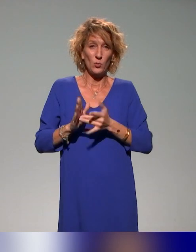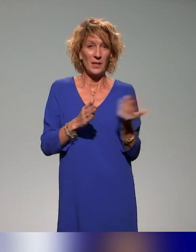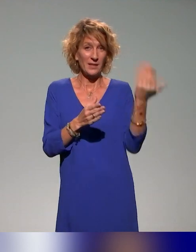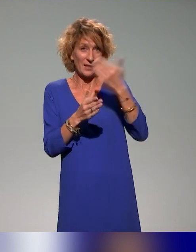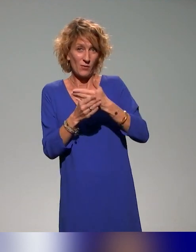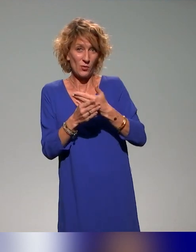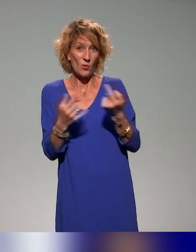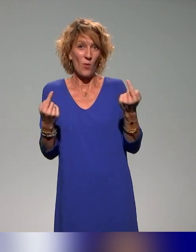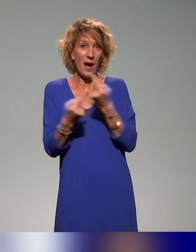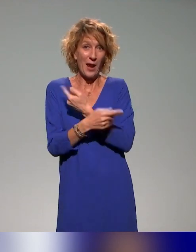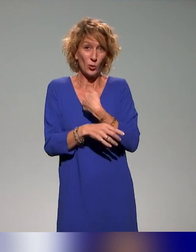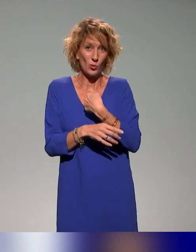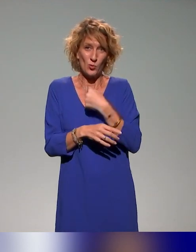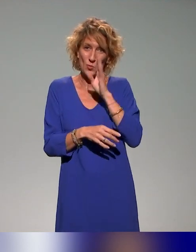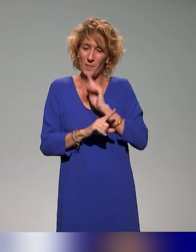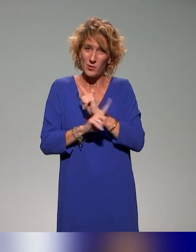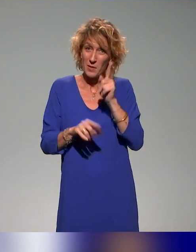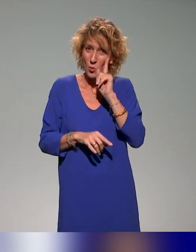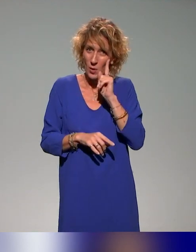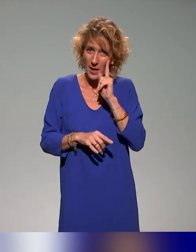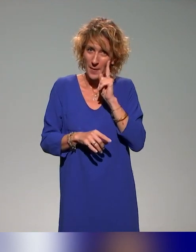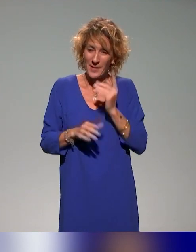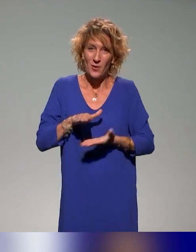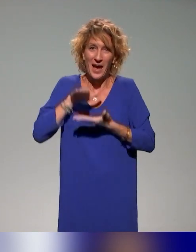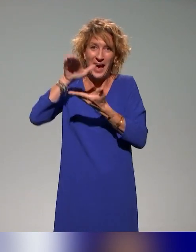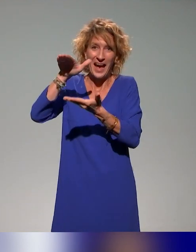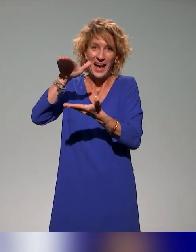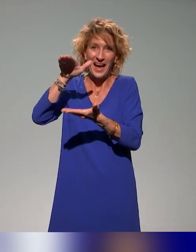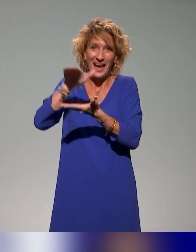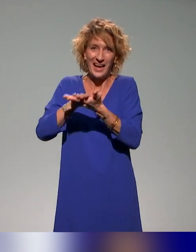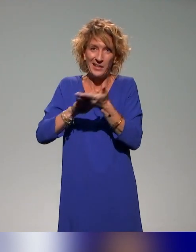sachant qu'on n'a pas été gentils, puisqu'on ne leur a pas donné beaucoup de choses en amont pour qu'elles puissent préparer leurs interventions.